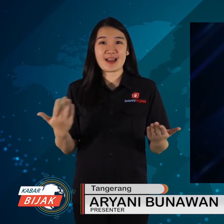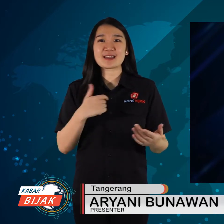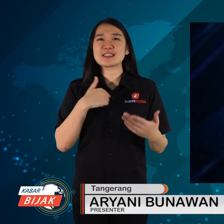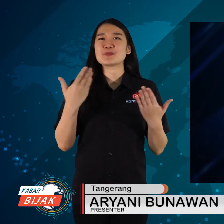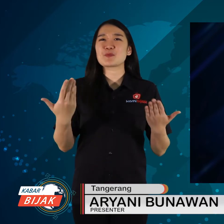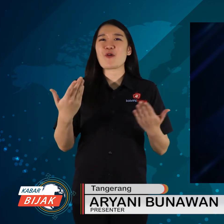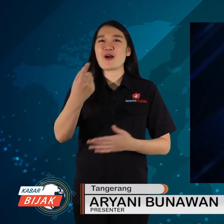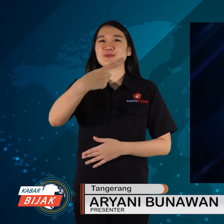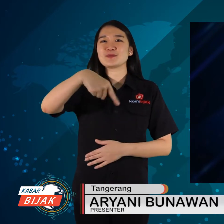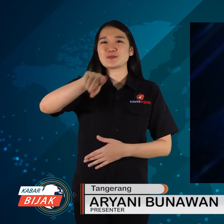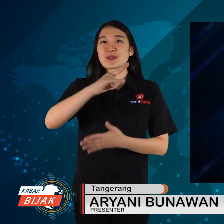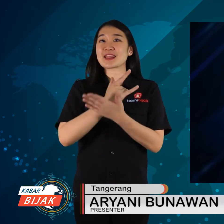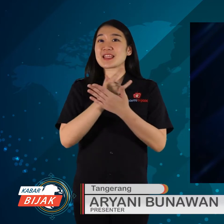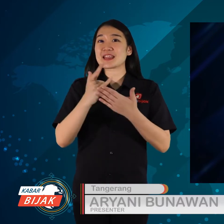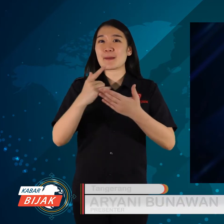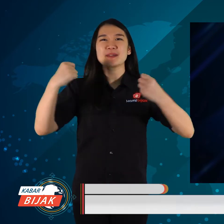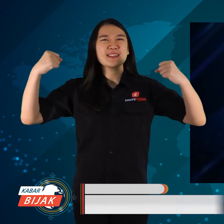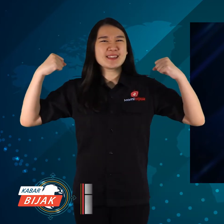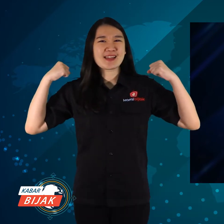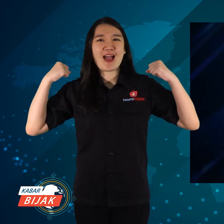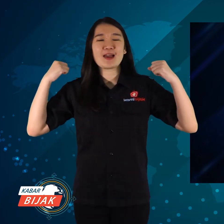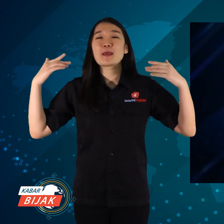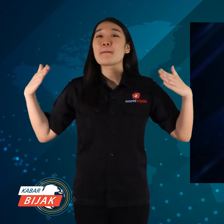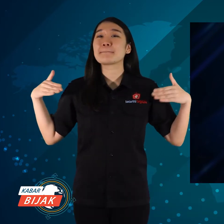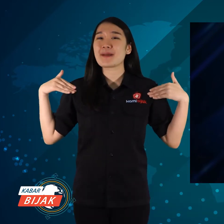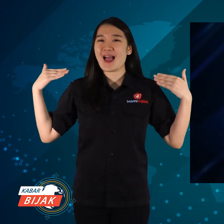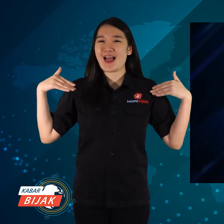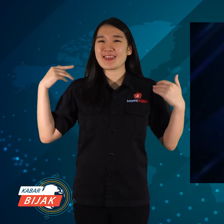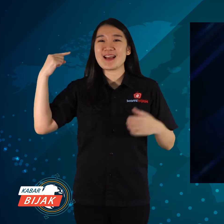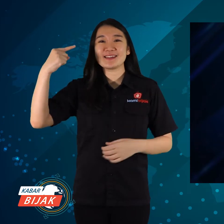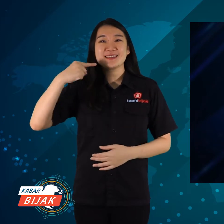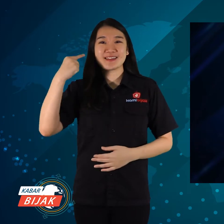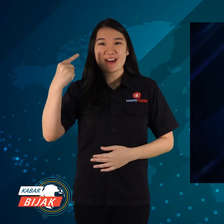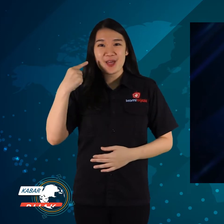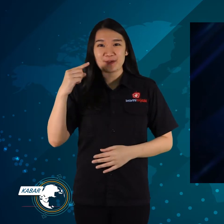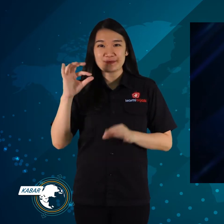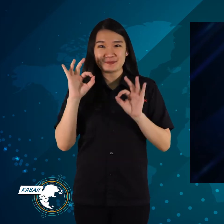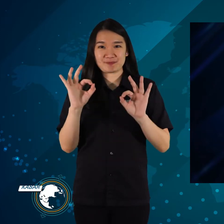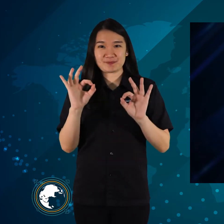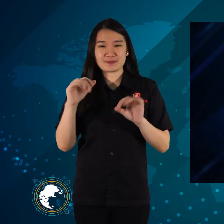Semoga kalian selalu sehat dan bahagia ya.